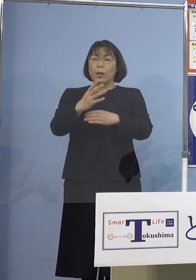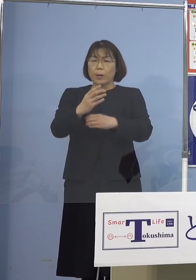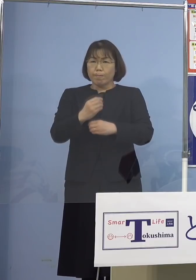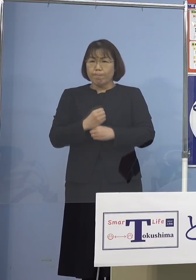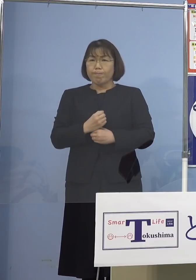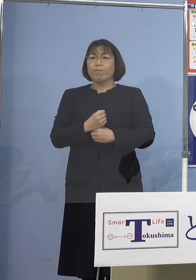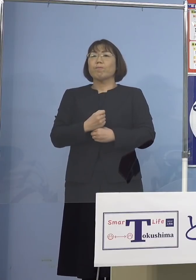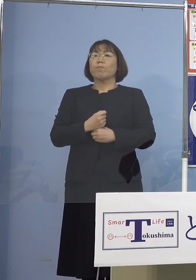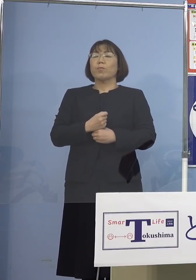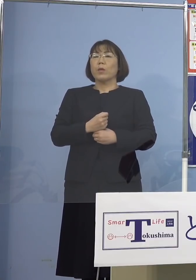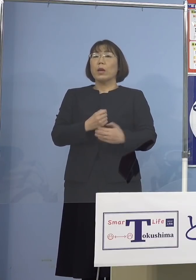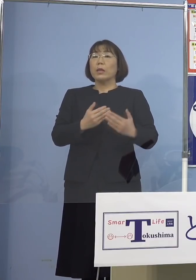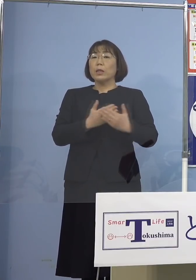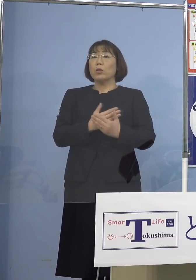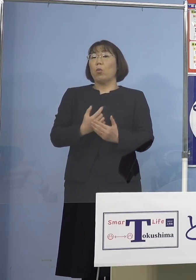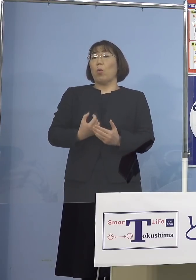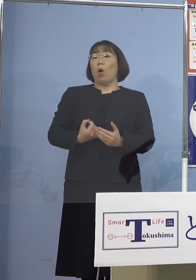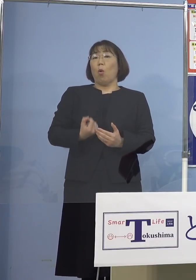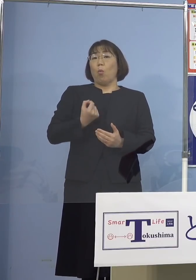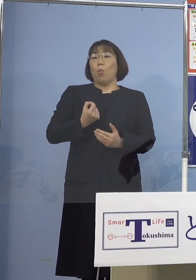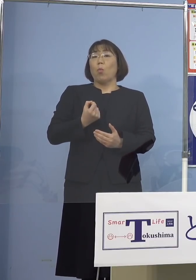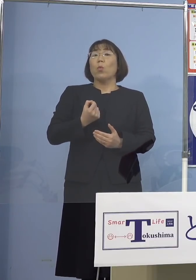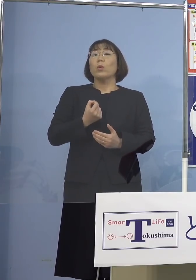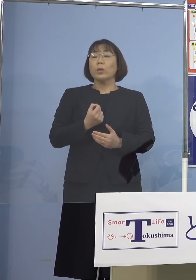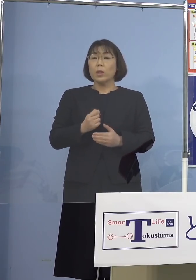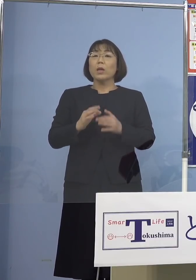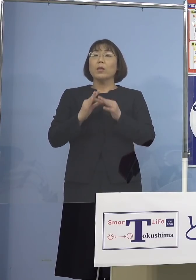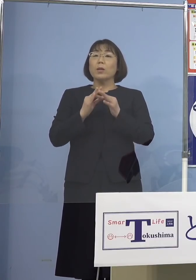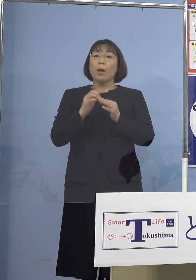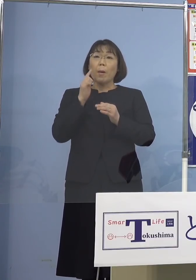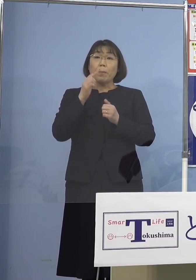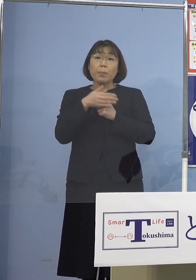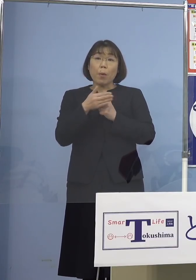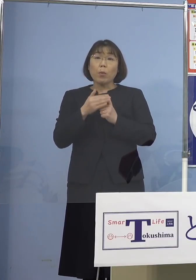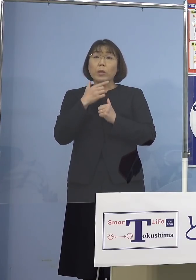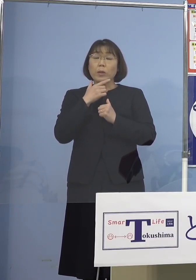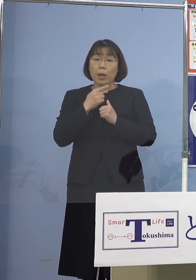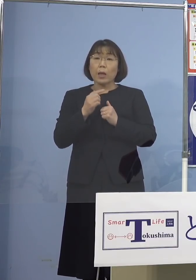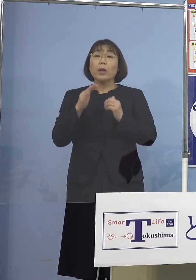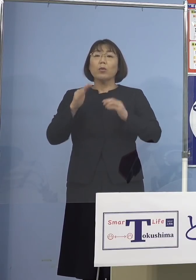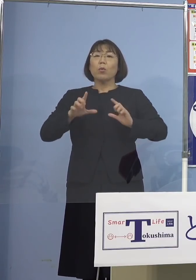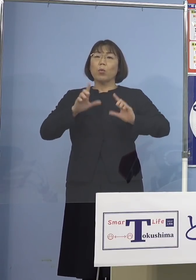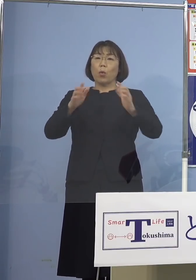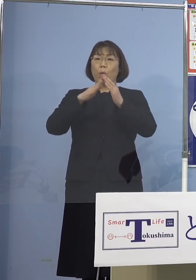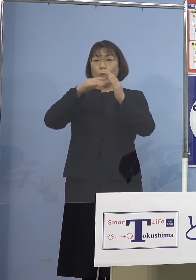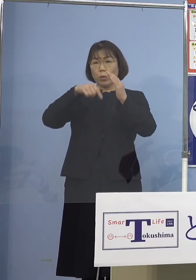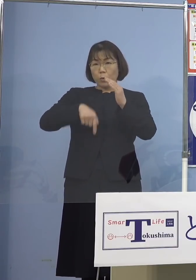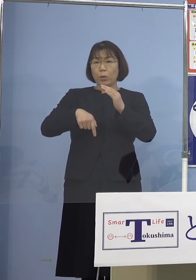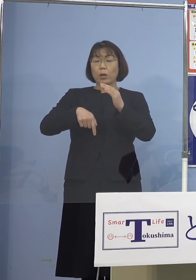また本日公表の感染者のうち 家庭内感染が75人